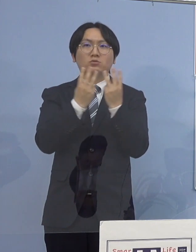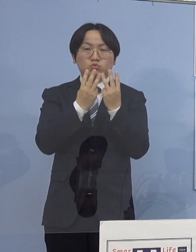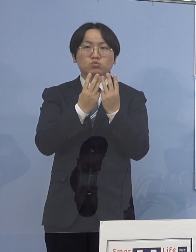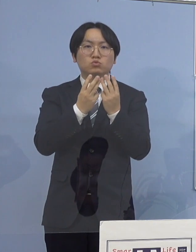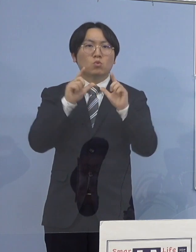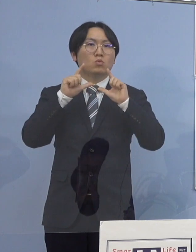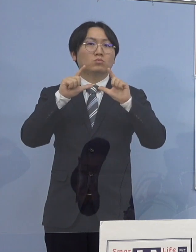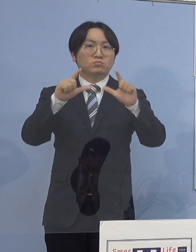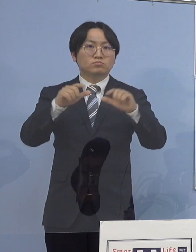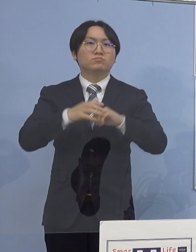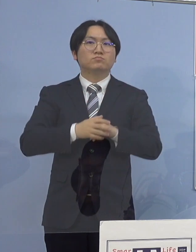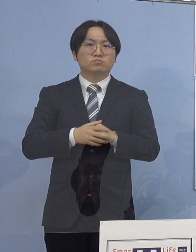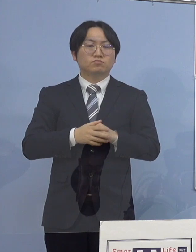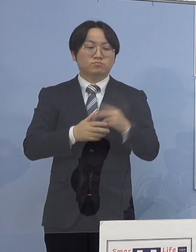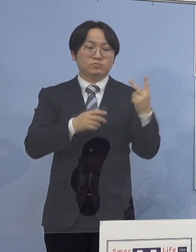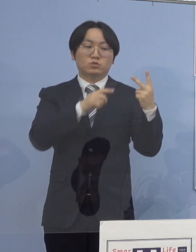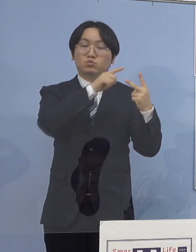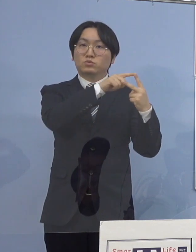指標は2つ